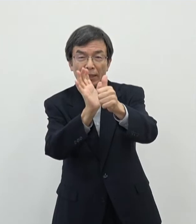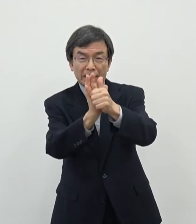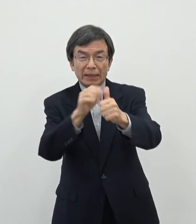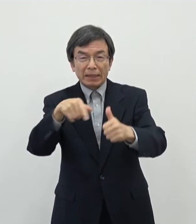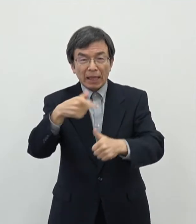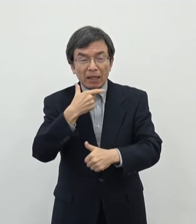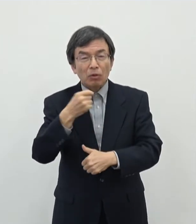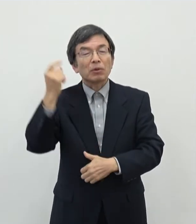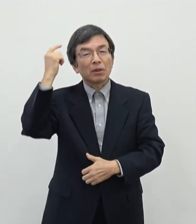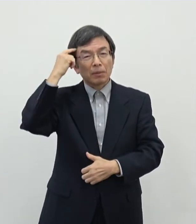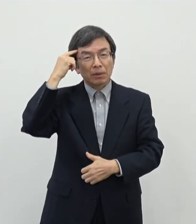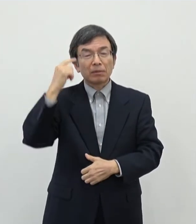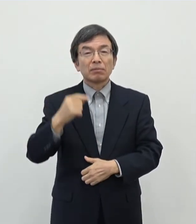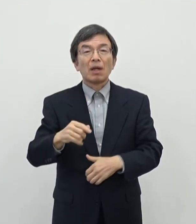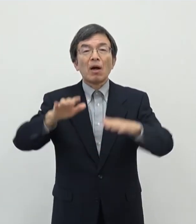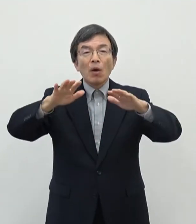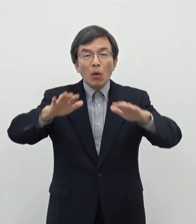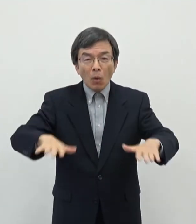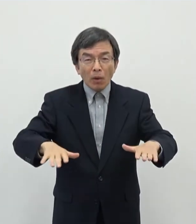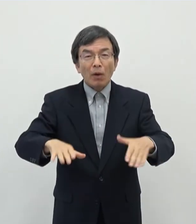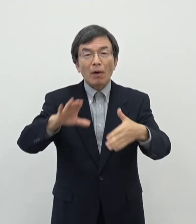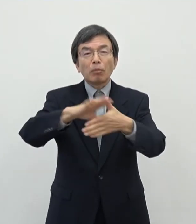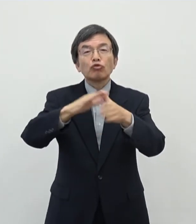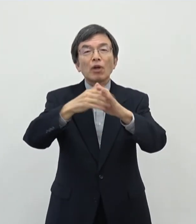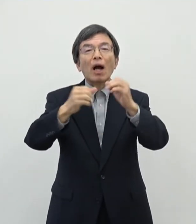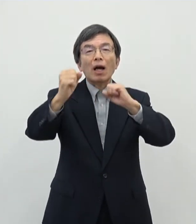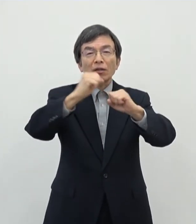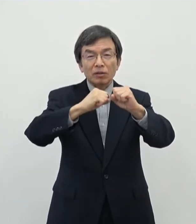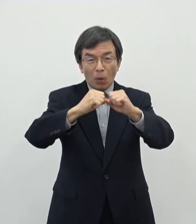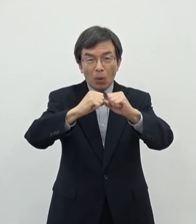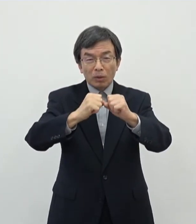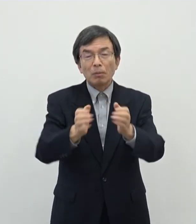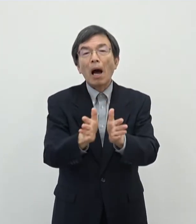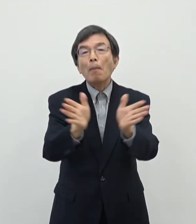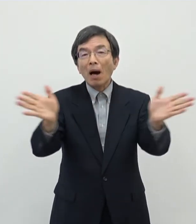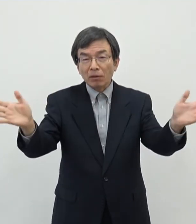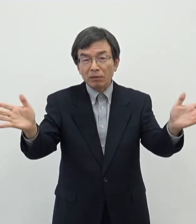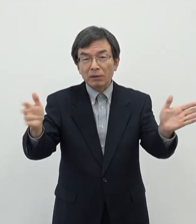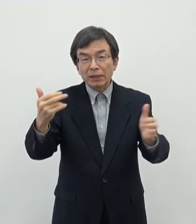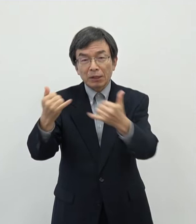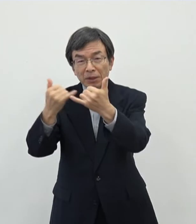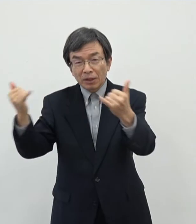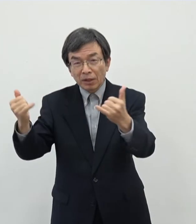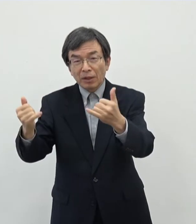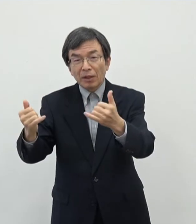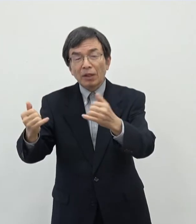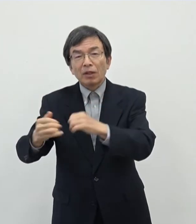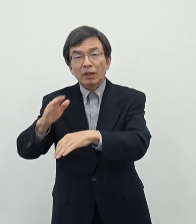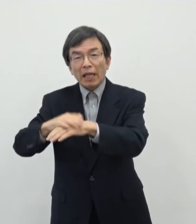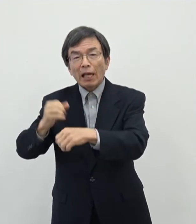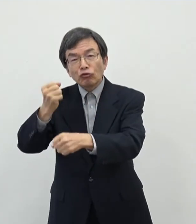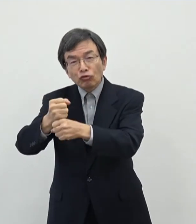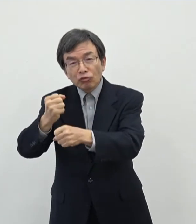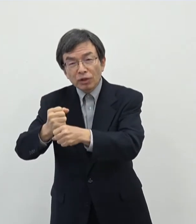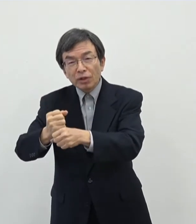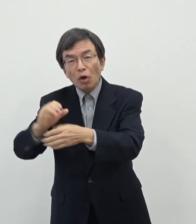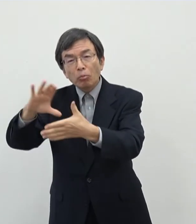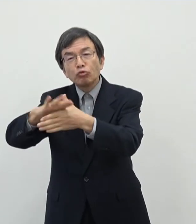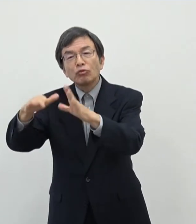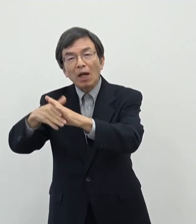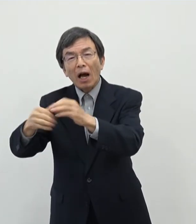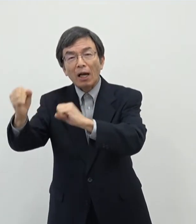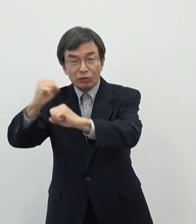今回はあの文化活動もいろんな幅がございますあの市民による手作りのあの文化の活動ももちろんありますし